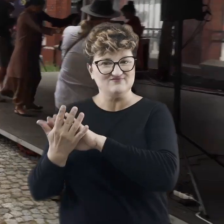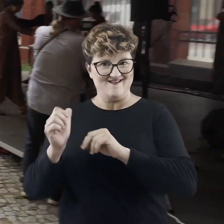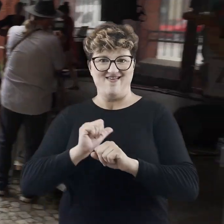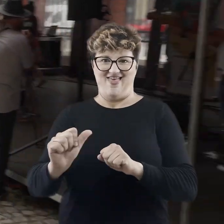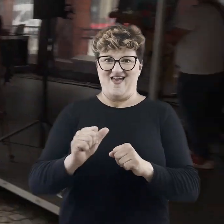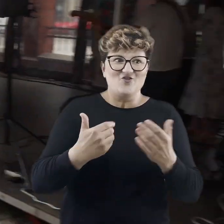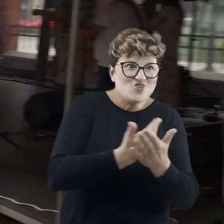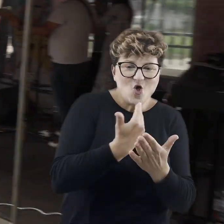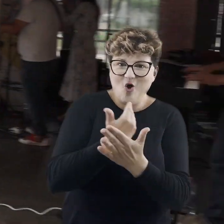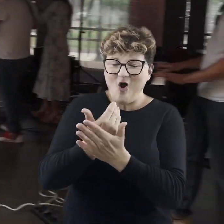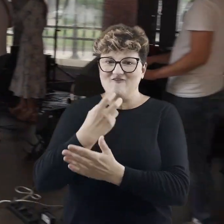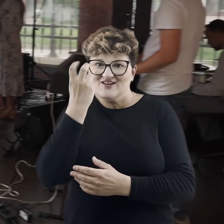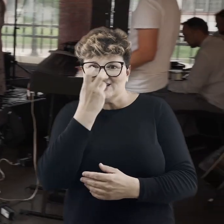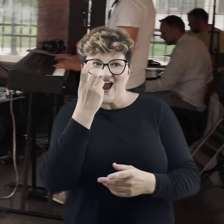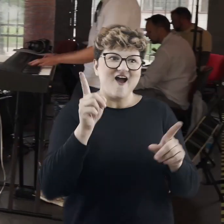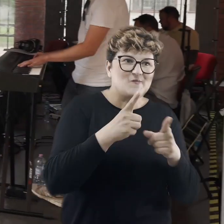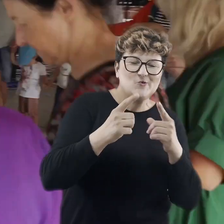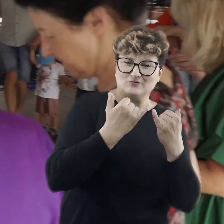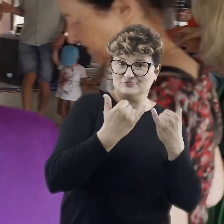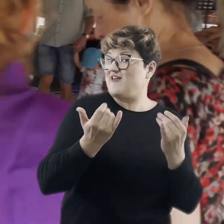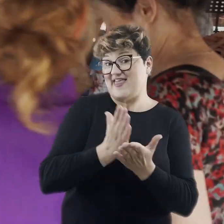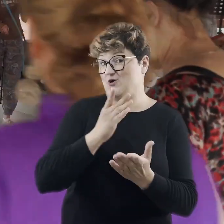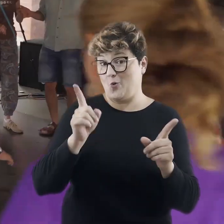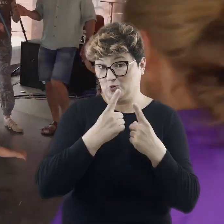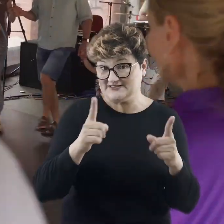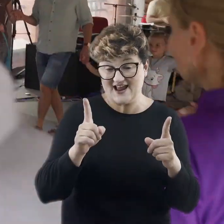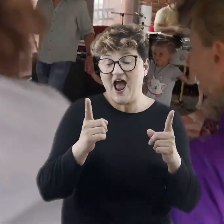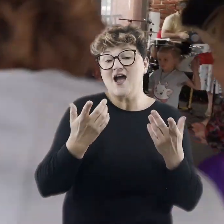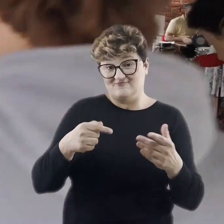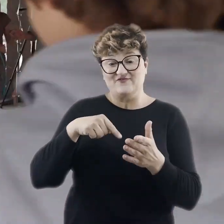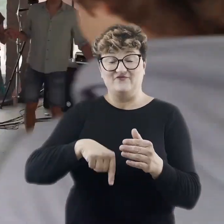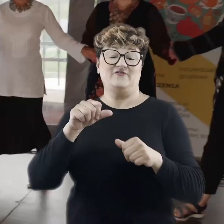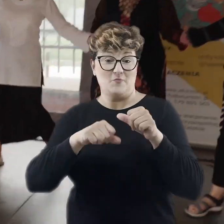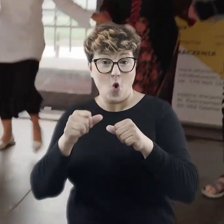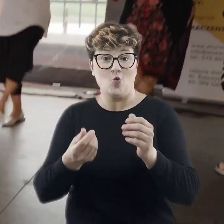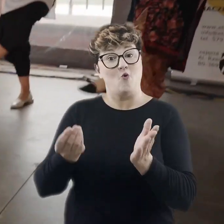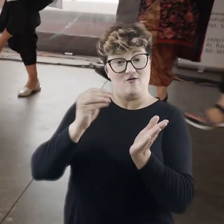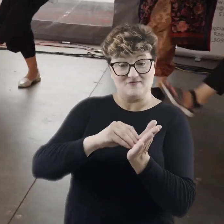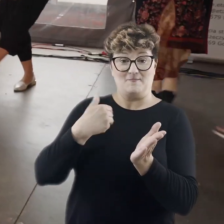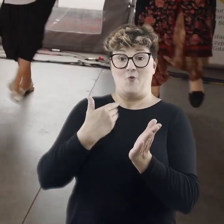prezentuje coraz to nowe, ciekawe muzyczne zjawiska i nie tylko. W tym roku poszerzyliśmy naszą ofertę też